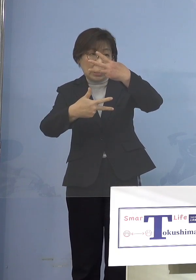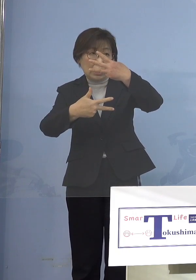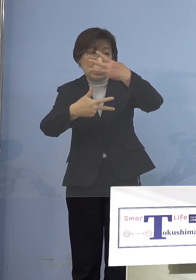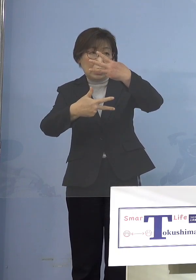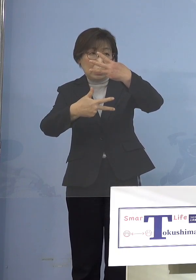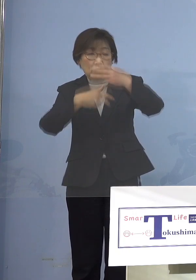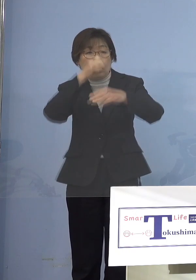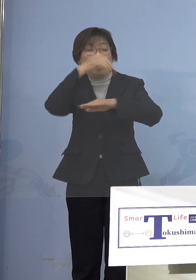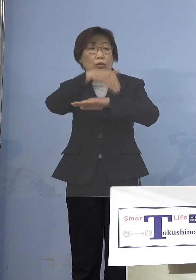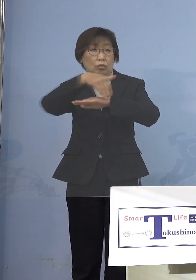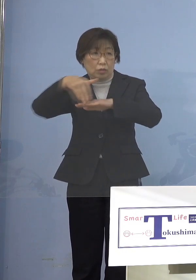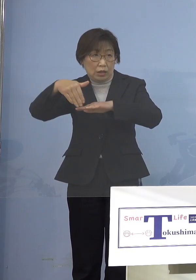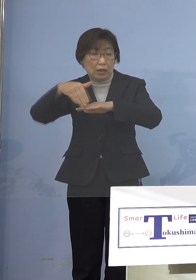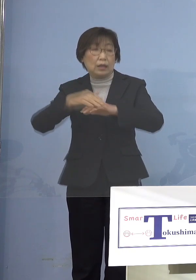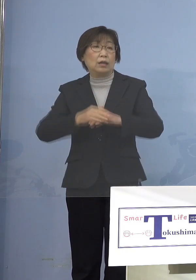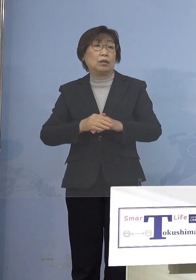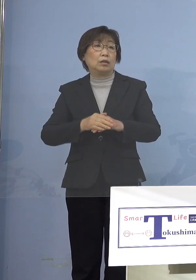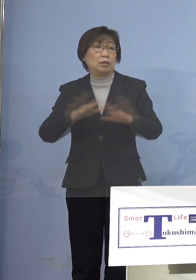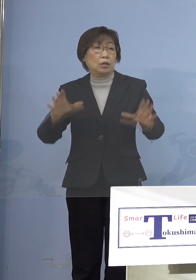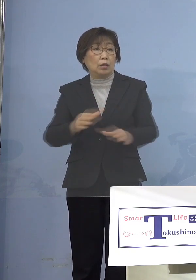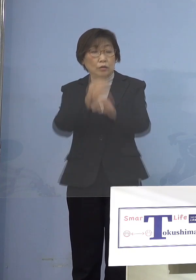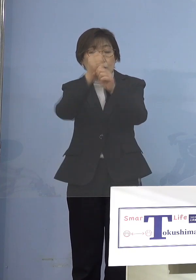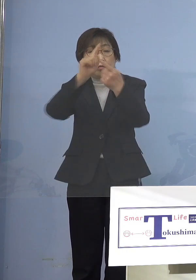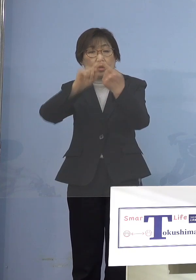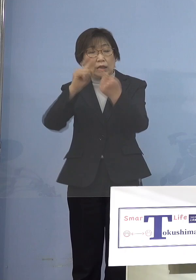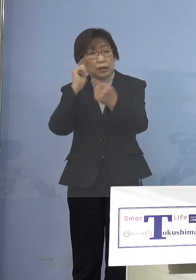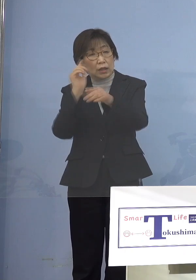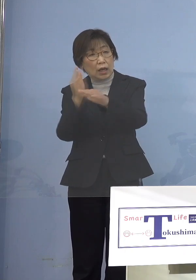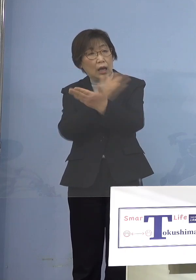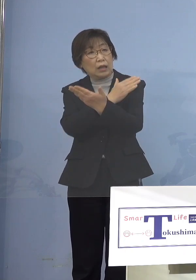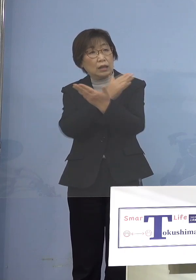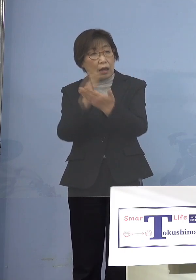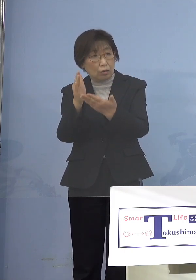こうしたものを総合的に判断して さあどうしていくか